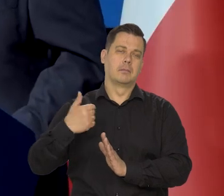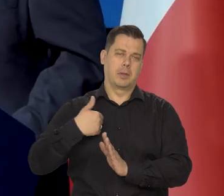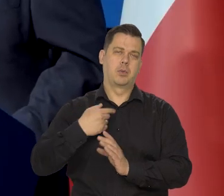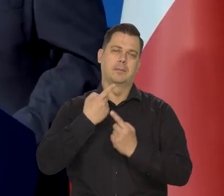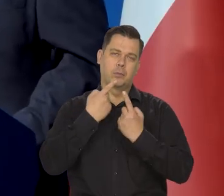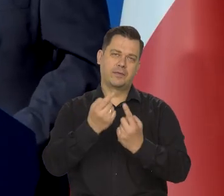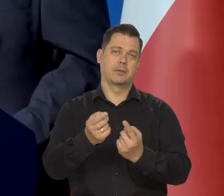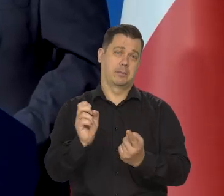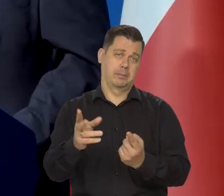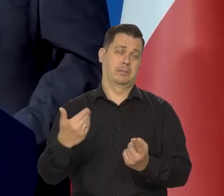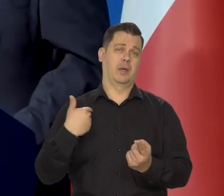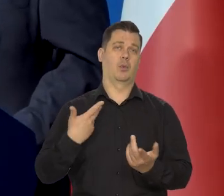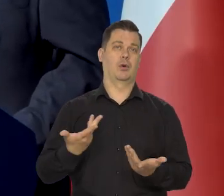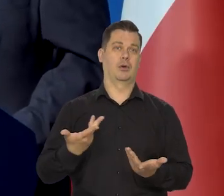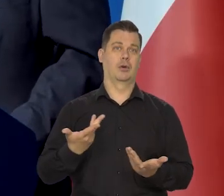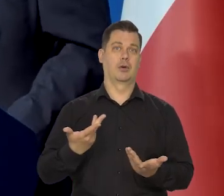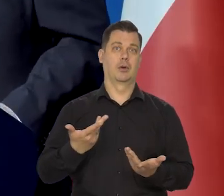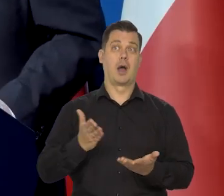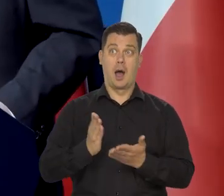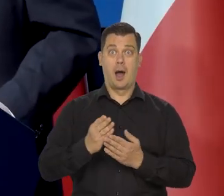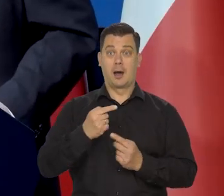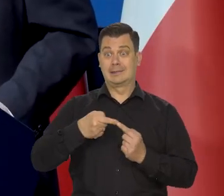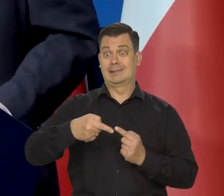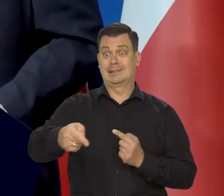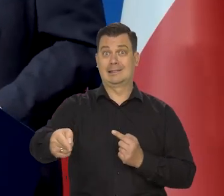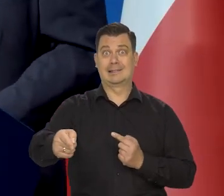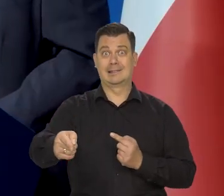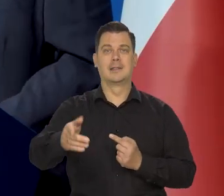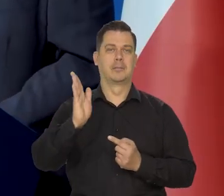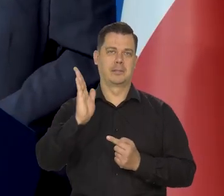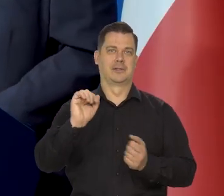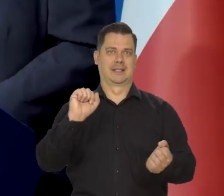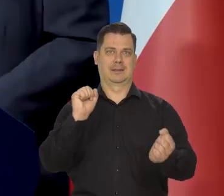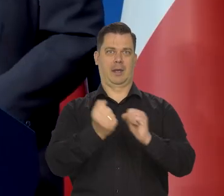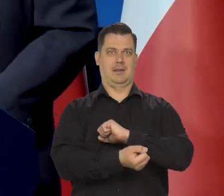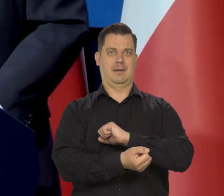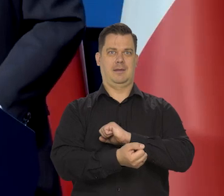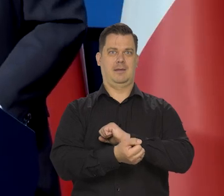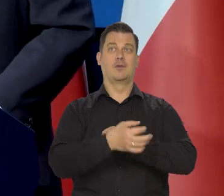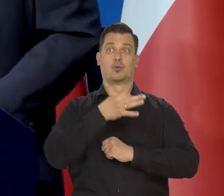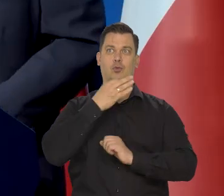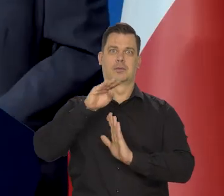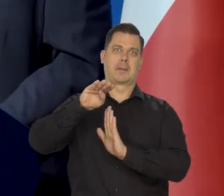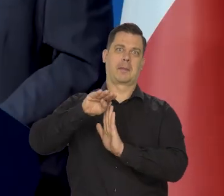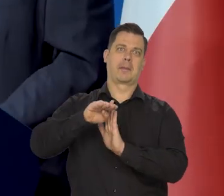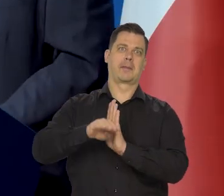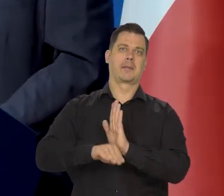ale chętnie teraz informujemy, że widzimy już światło w tunelu, że widzimy ten spadek z tego płaskowyżu.